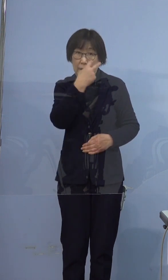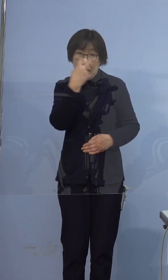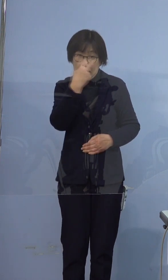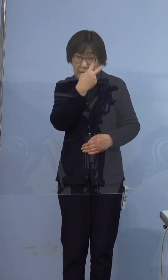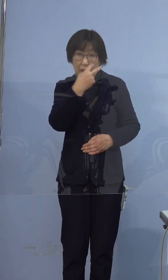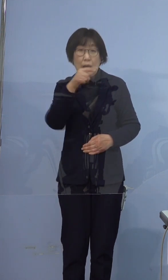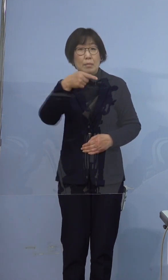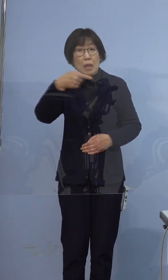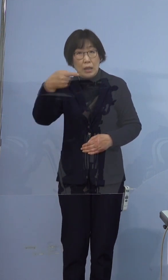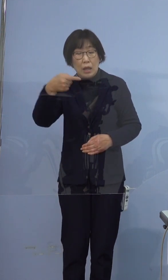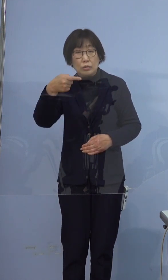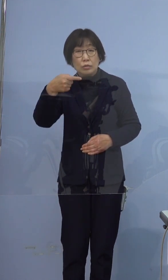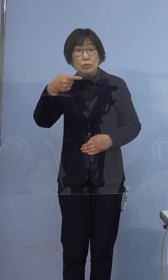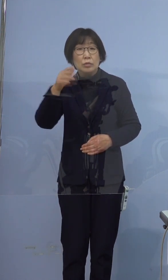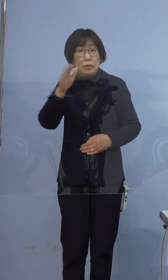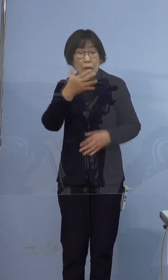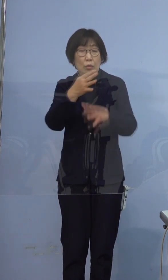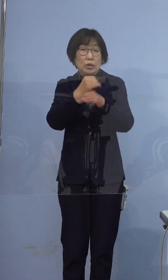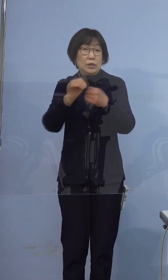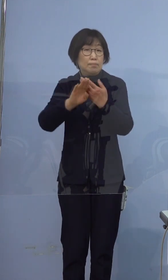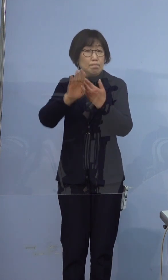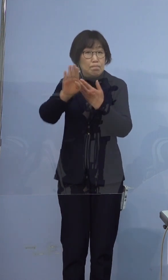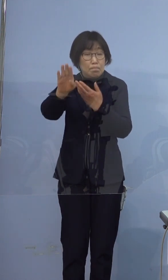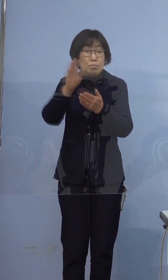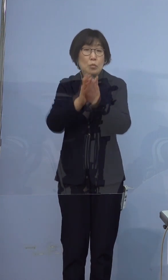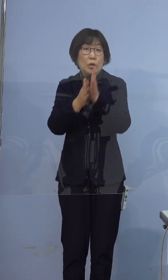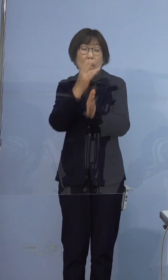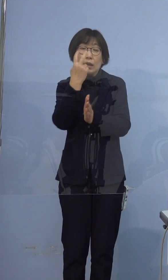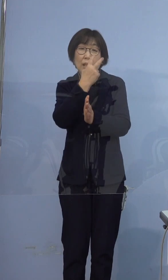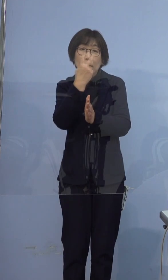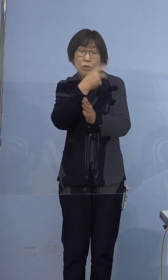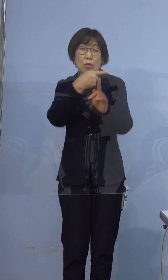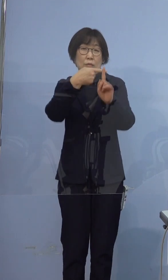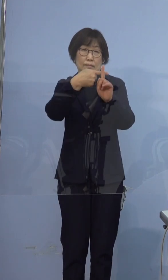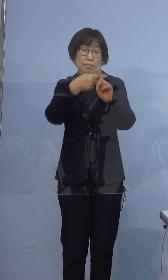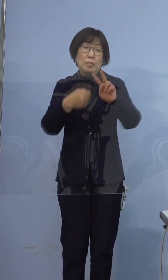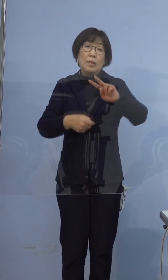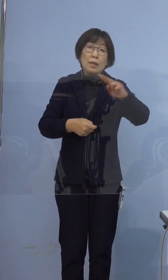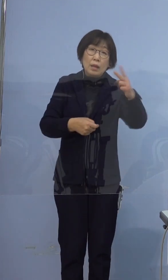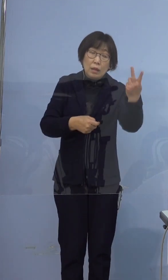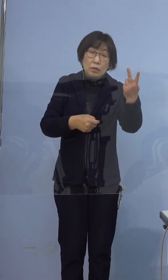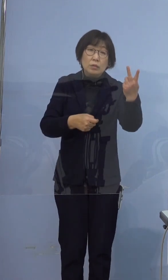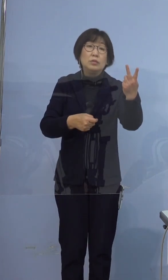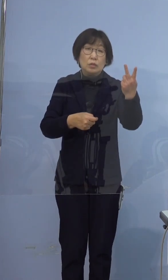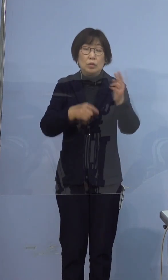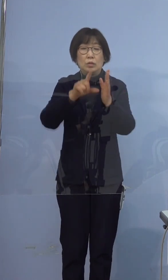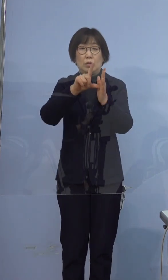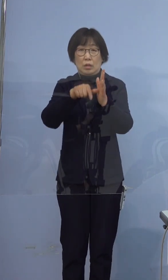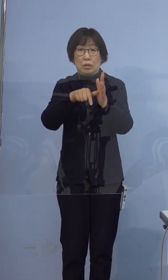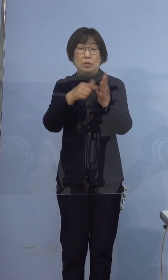時間をおいて再検査をすると 陽性に転じるケースが多く見受けられますので